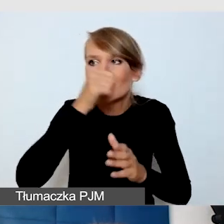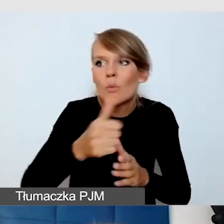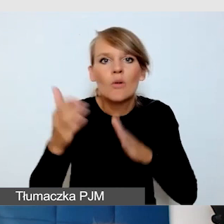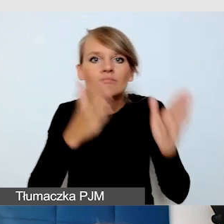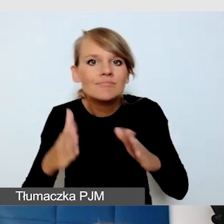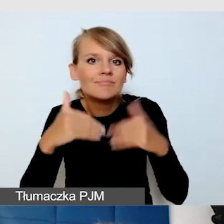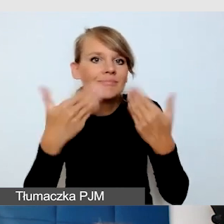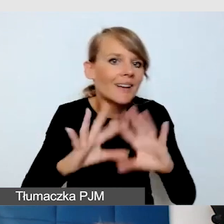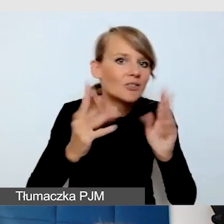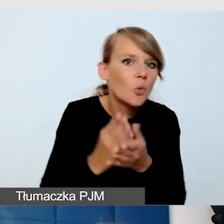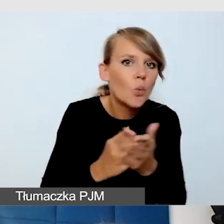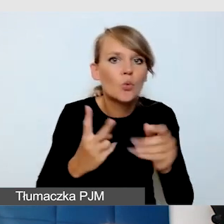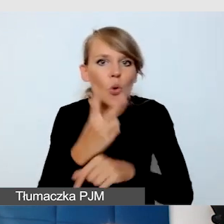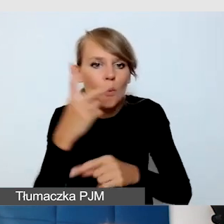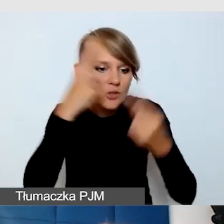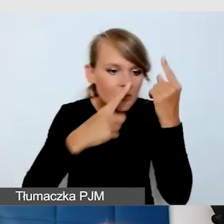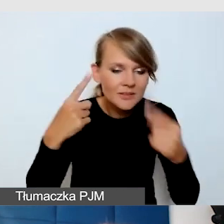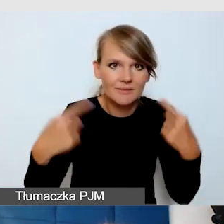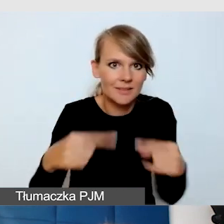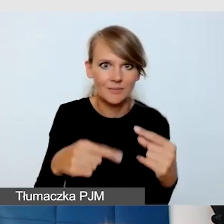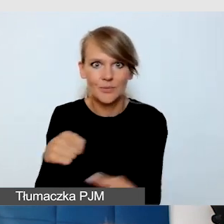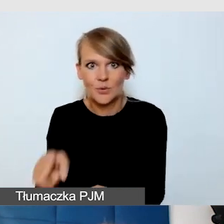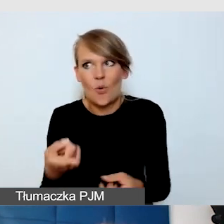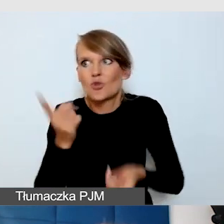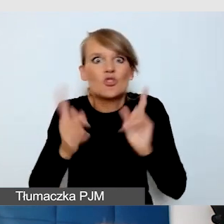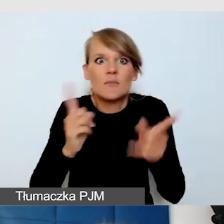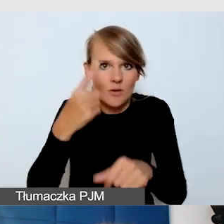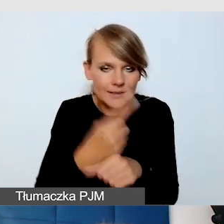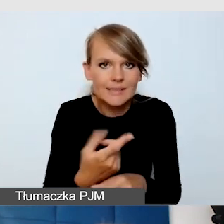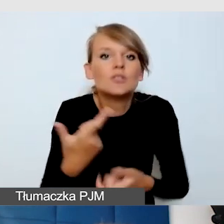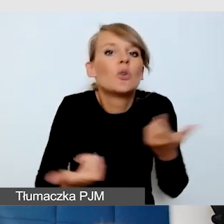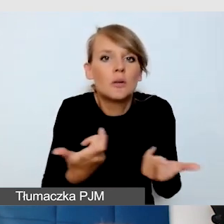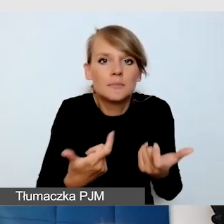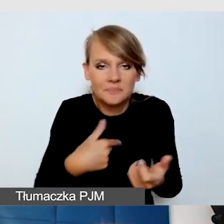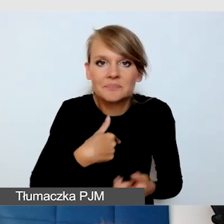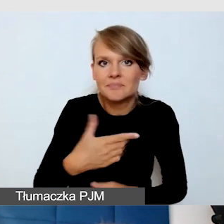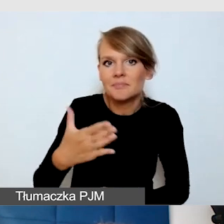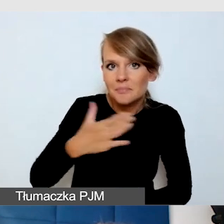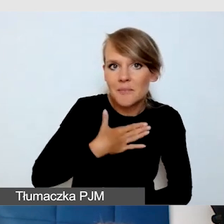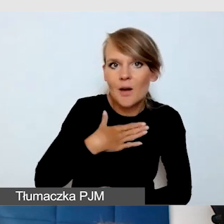Co zrobiliśmy? Miałam krótką prezentację przed tym wydarzeniem